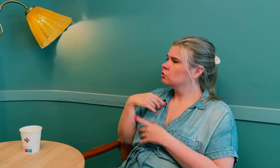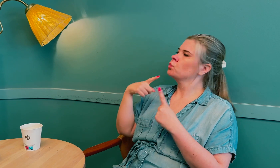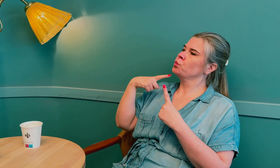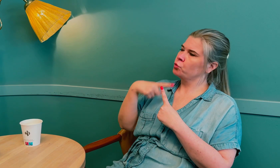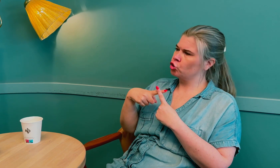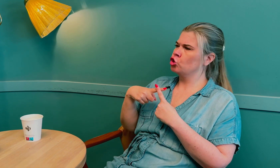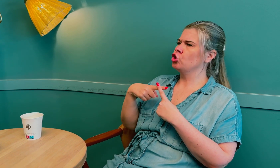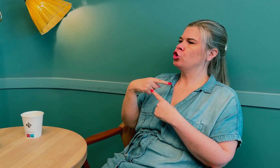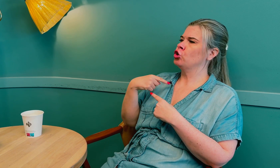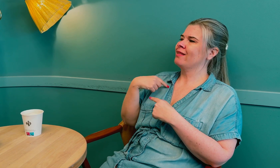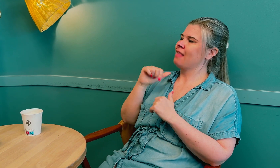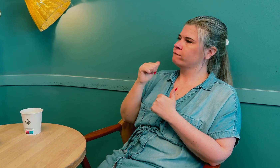Ja, det skal ikke være sånn.